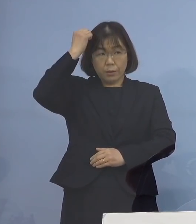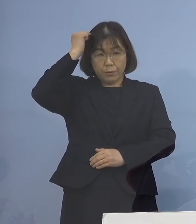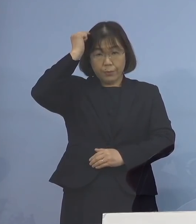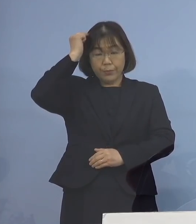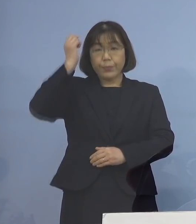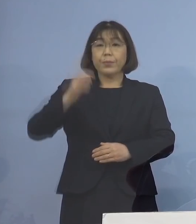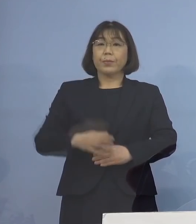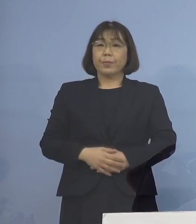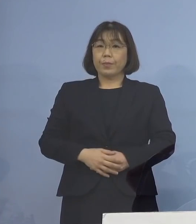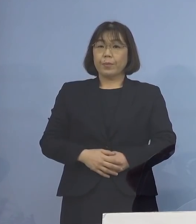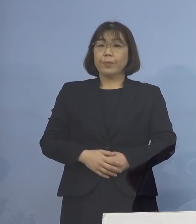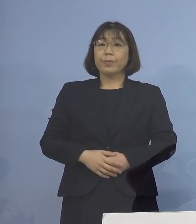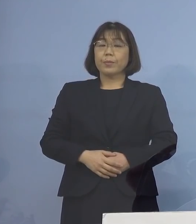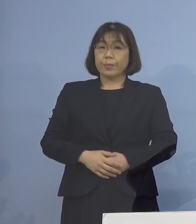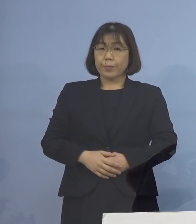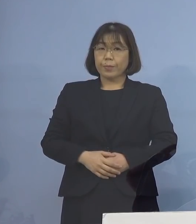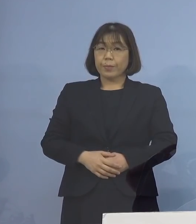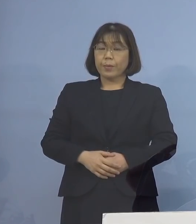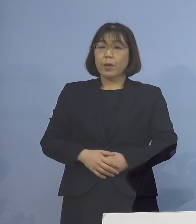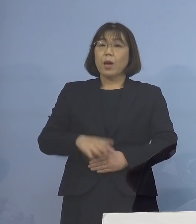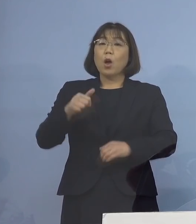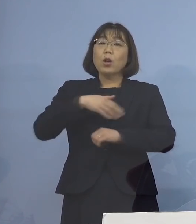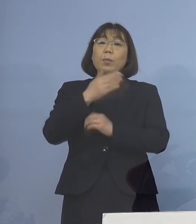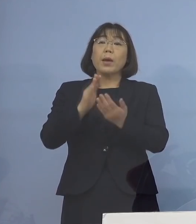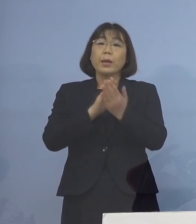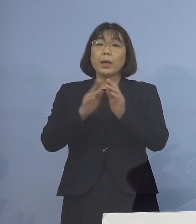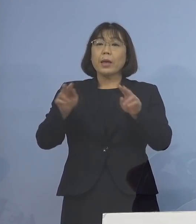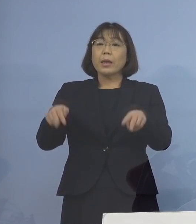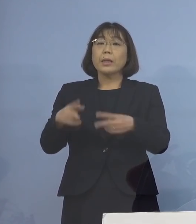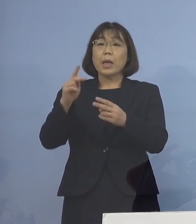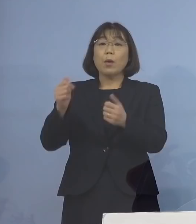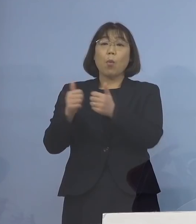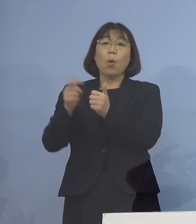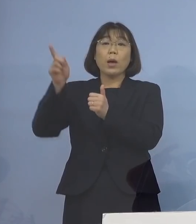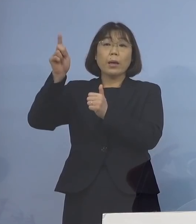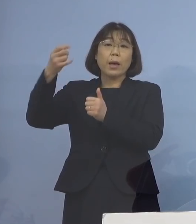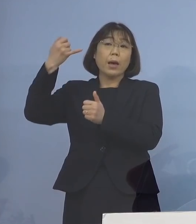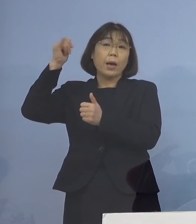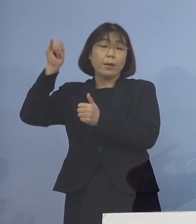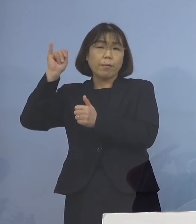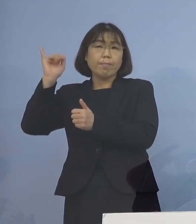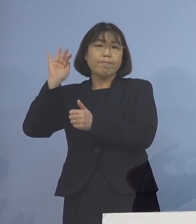こうしたことから、徳島県専門家会議の ご意見も踏まえまして